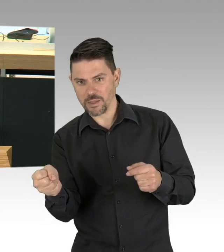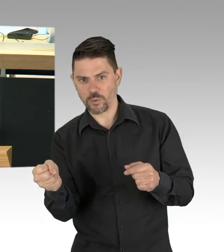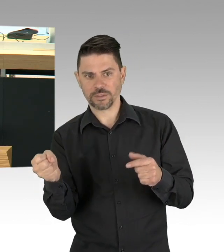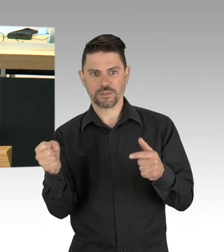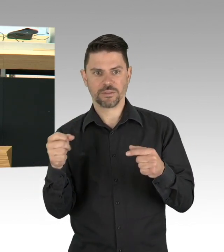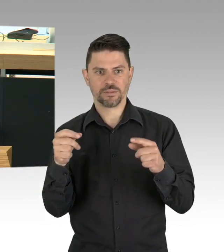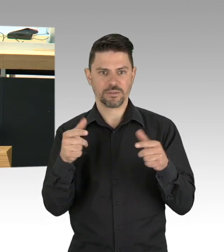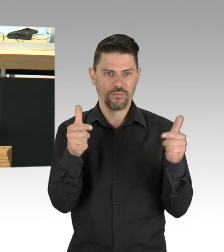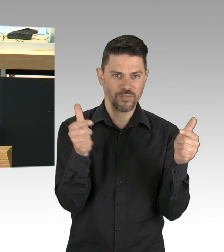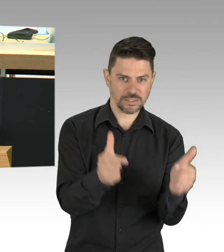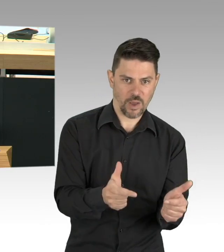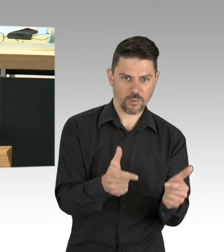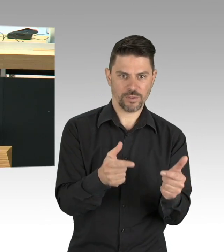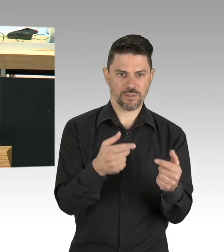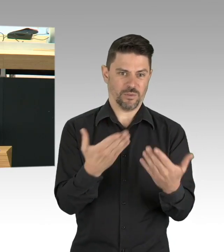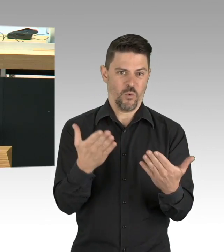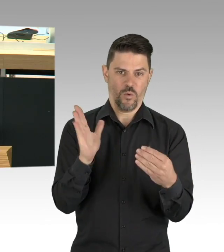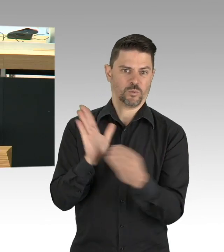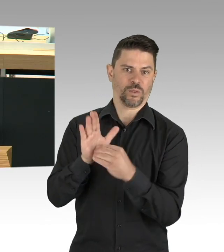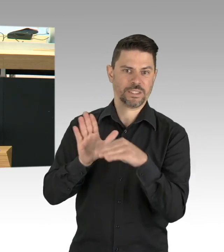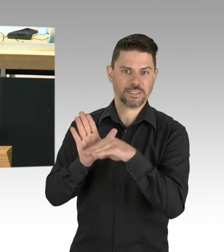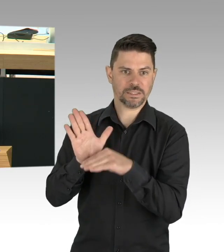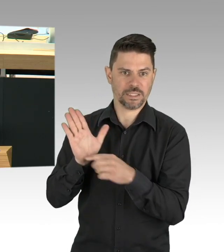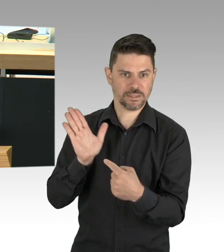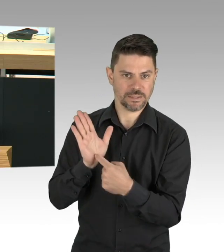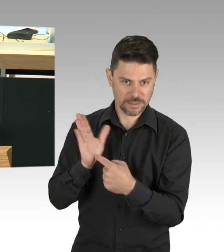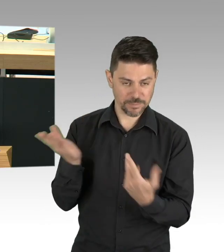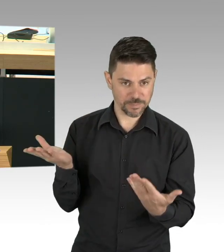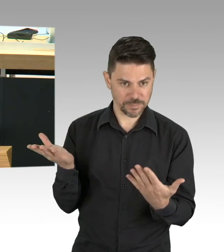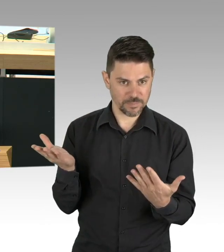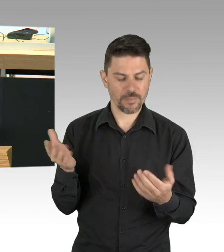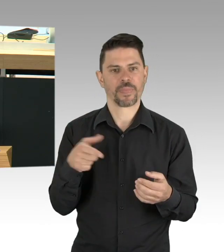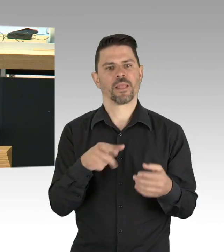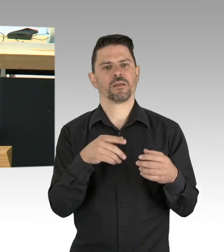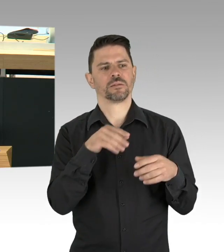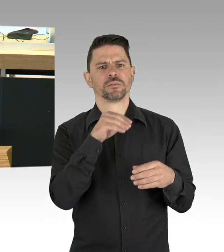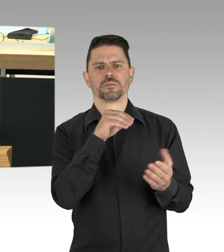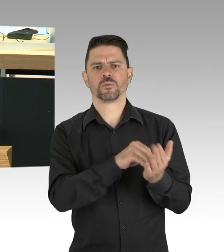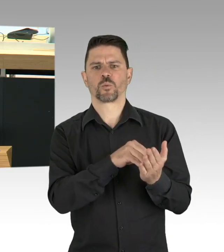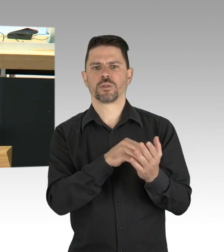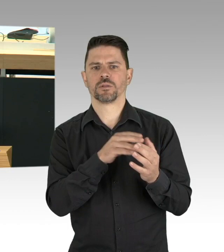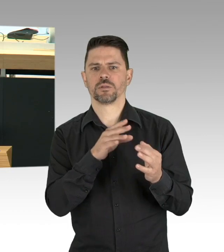und ich empfehle allen wirklich nochmal die Definition von Gesundheit dort nachzulesen. Ich weiß, dass es vielen als eine Zumutung erscheint,